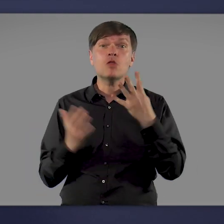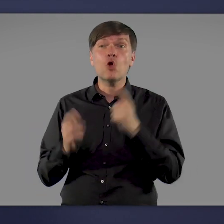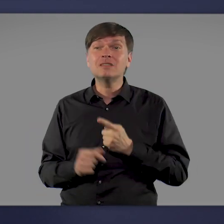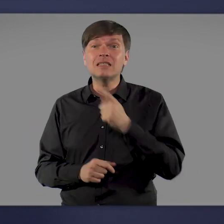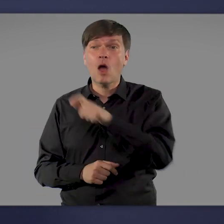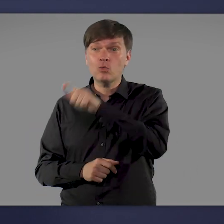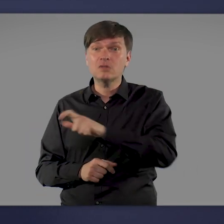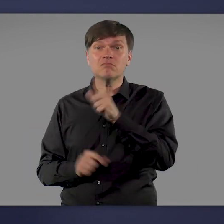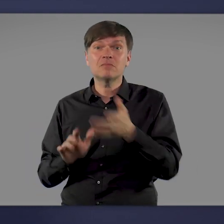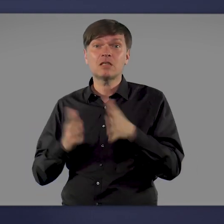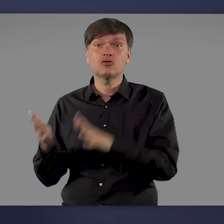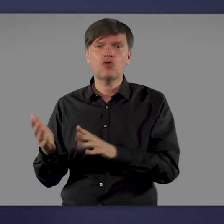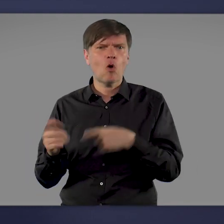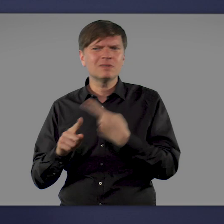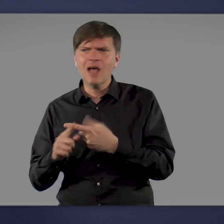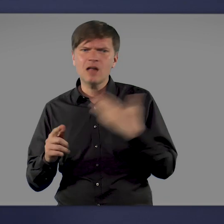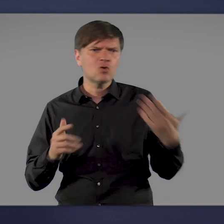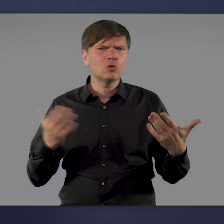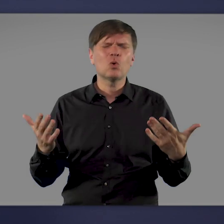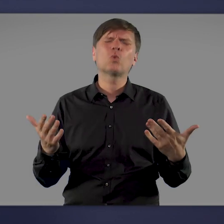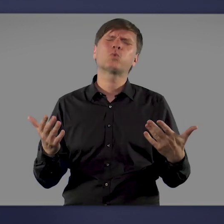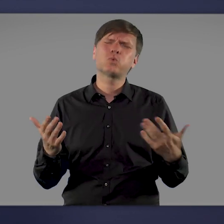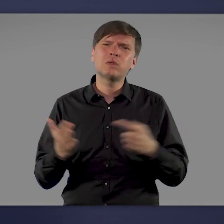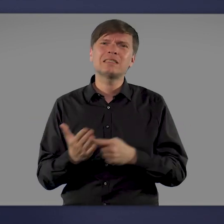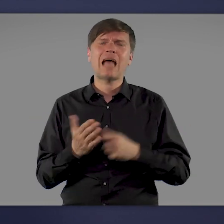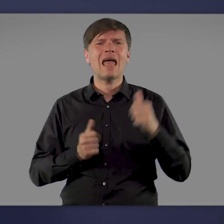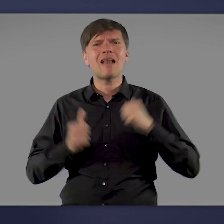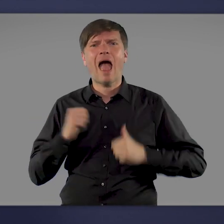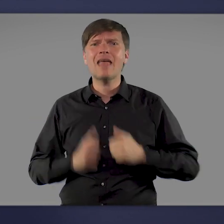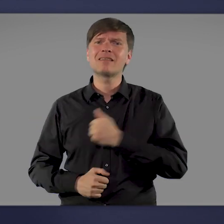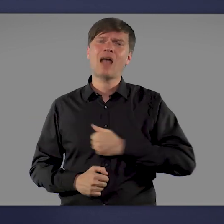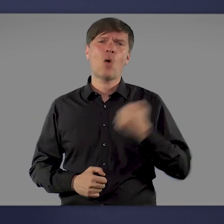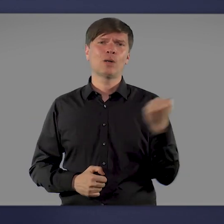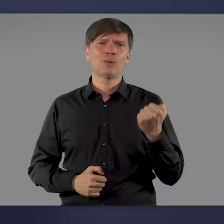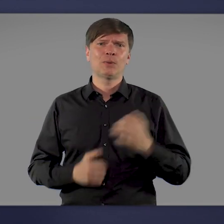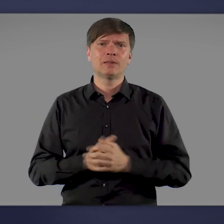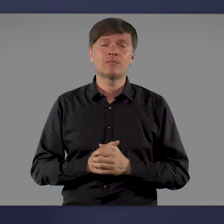Zahlen, die für enormes Leid und tiefe Trauer stehen. Hinzu kommt, dass viele Bürgerinnen und Bürger